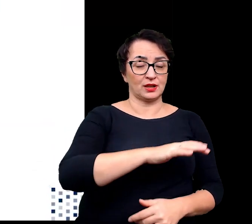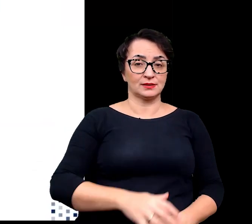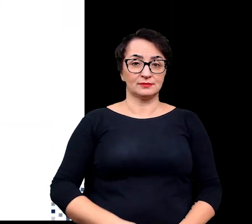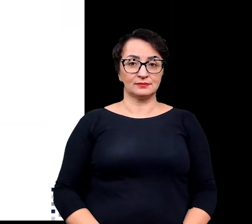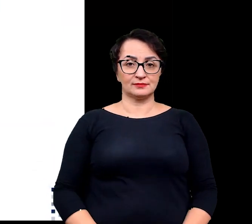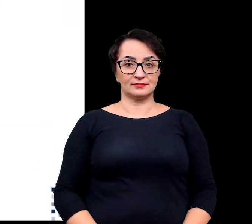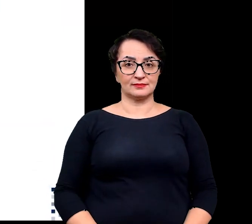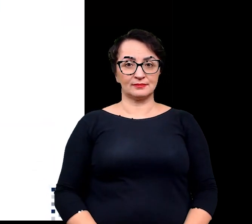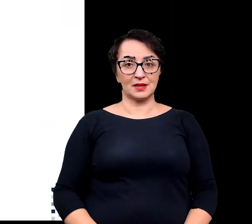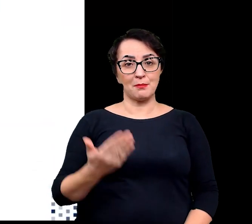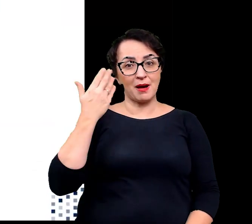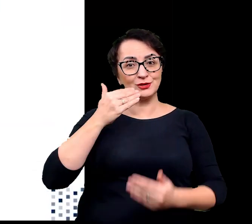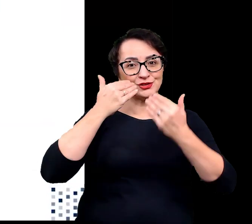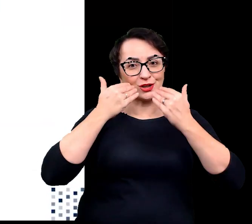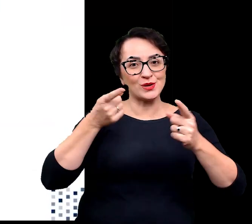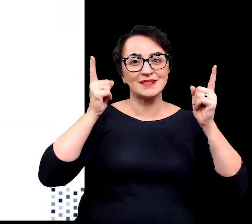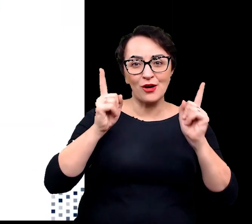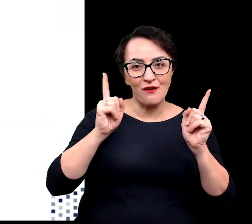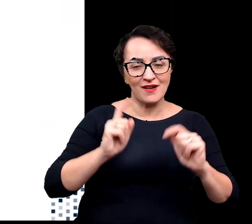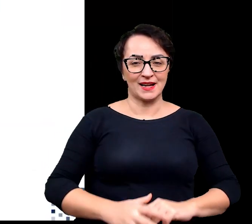Bardzo dziękuję za uwagę.